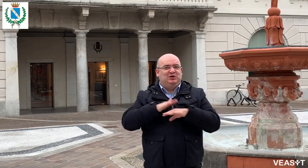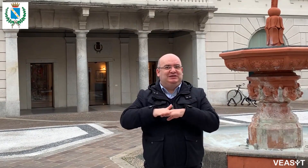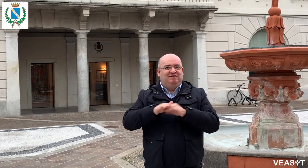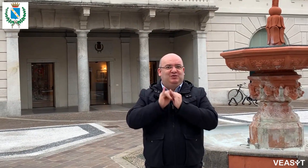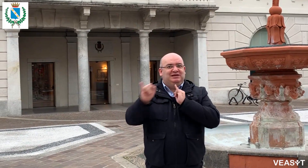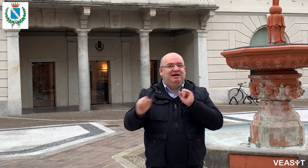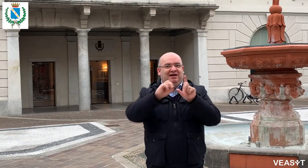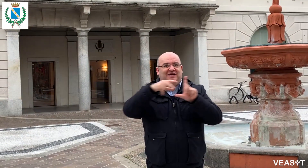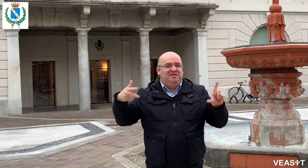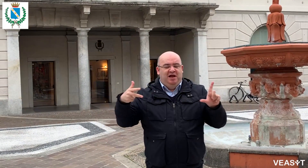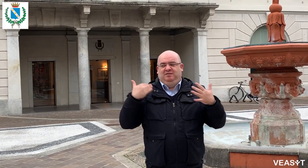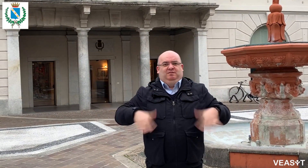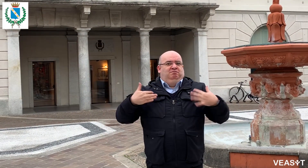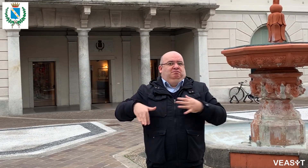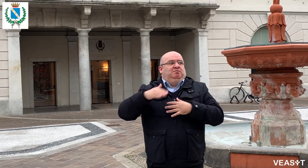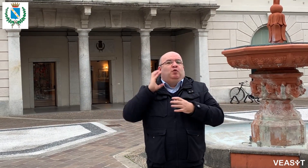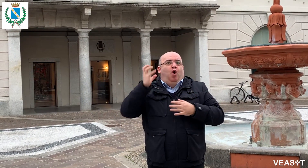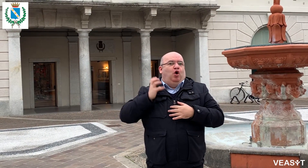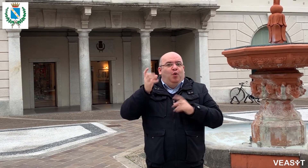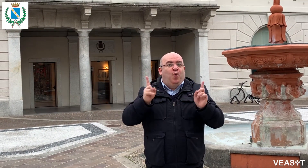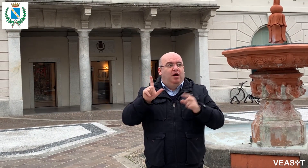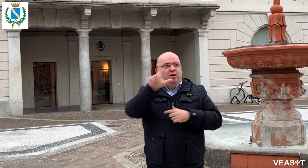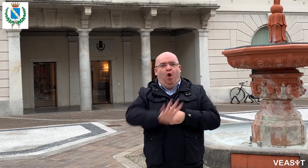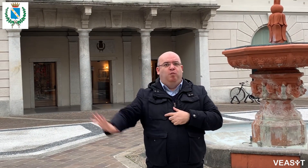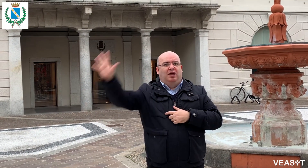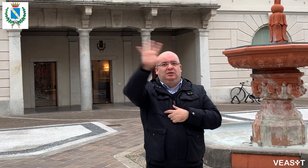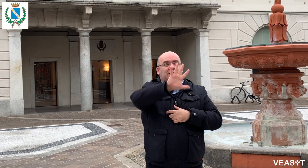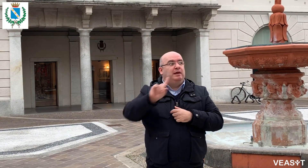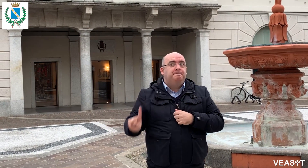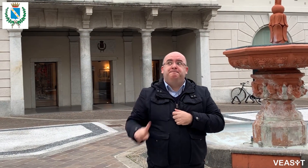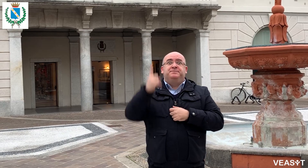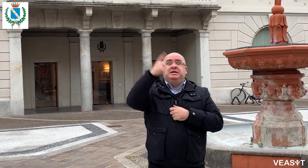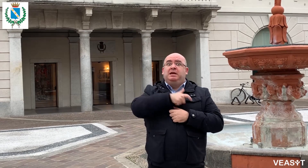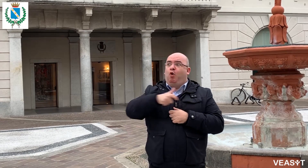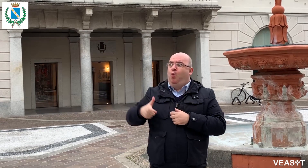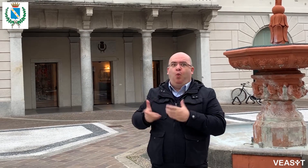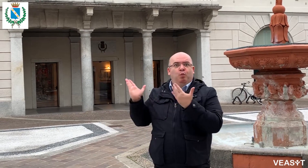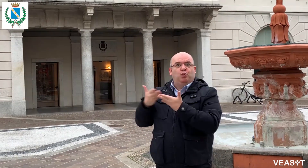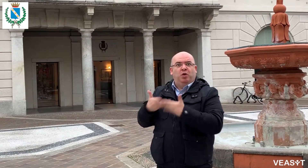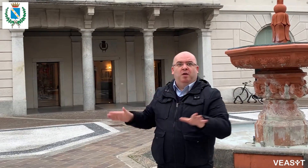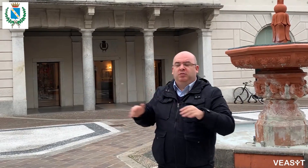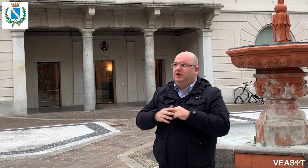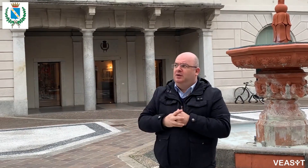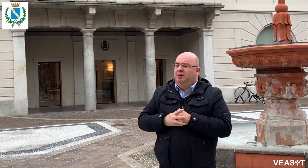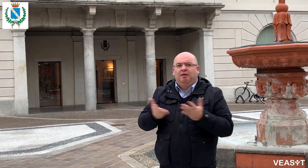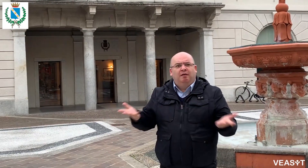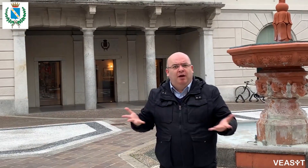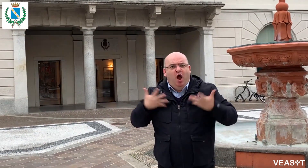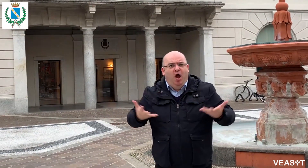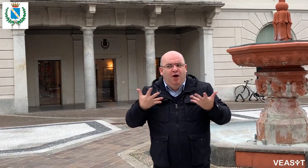Anche il Comune di Seregno ha attivato il servizio di video-interpretariato a distanza VEASYT Live! Siamo orgogliosi che il Comune di Seregno